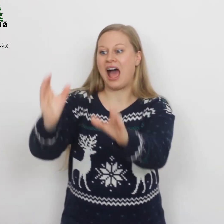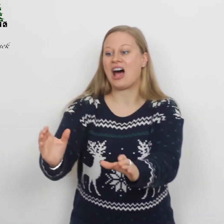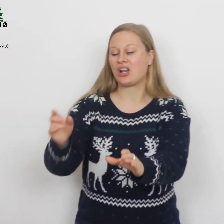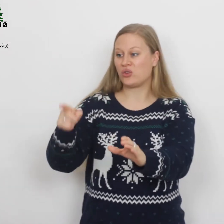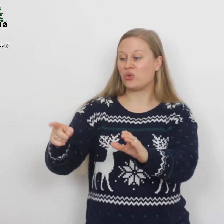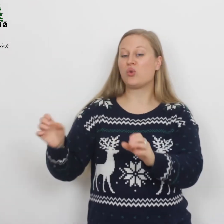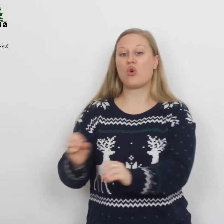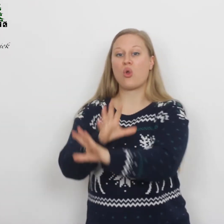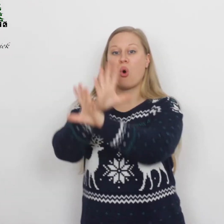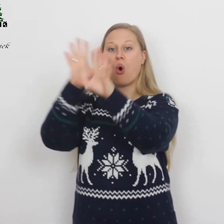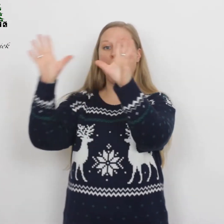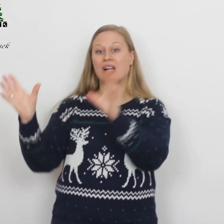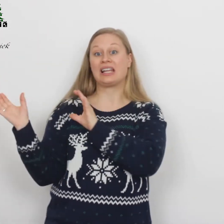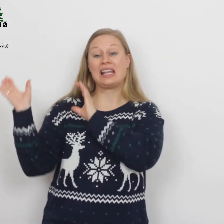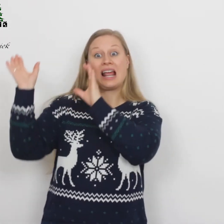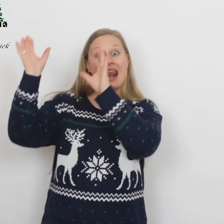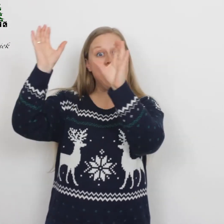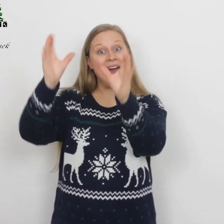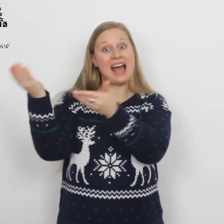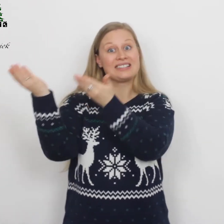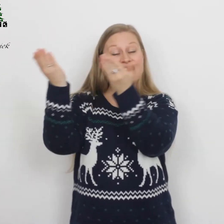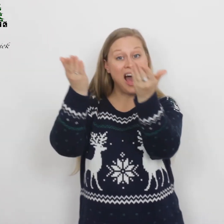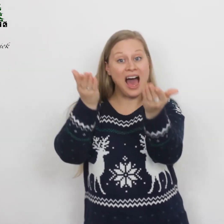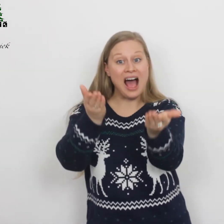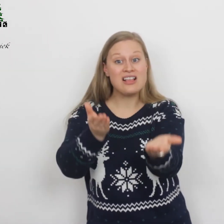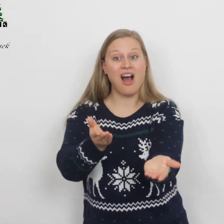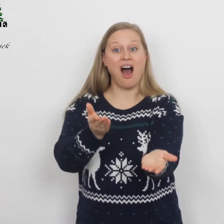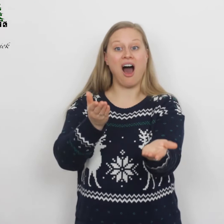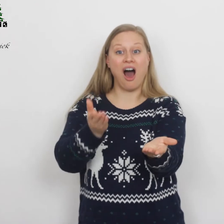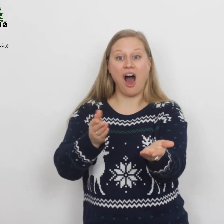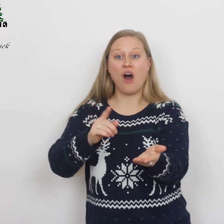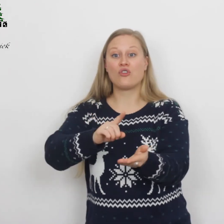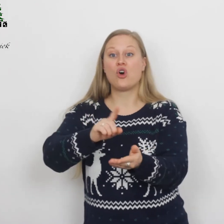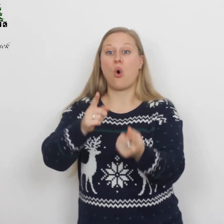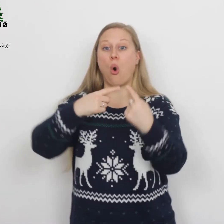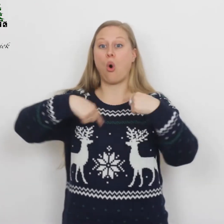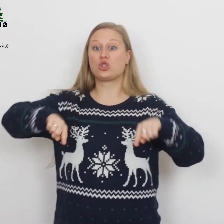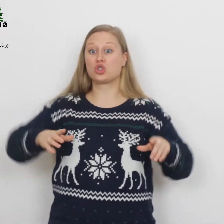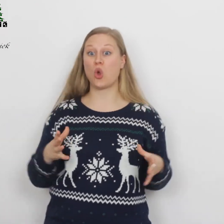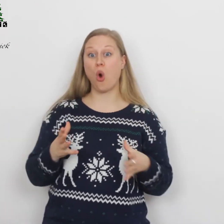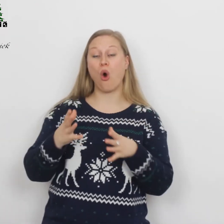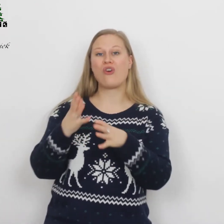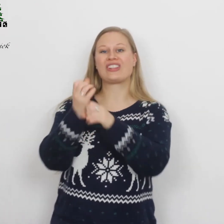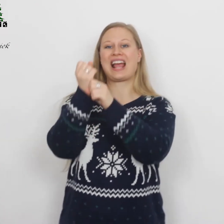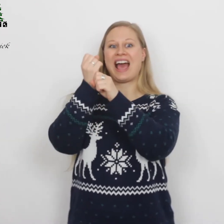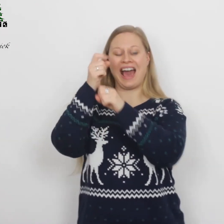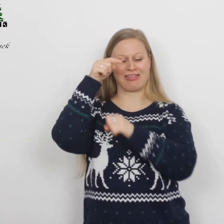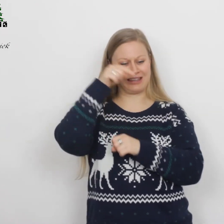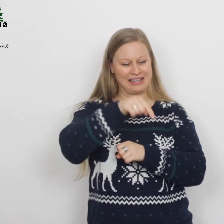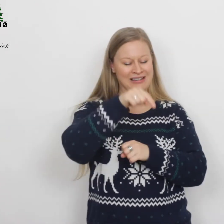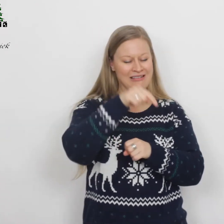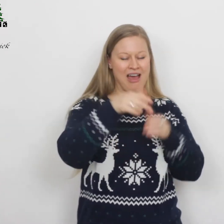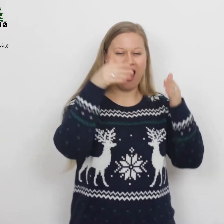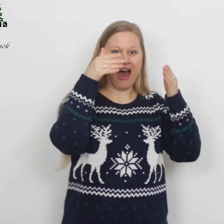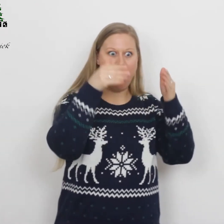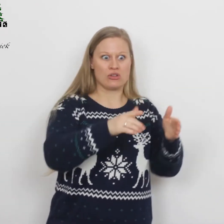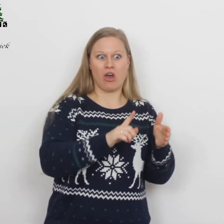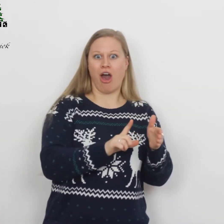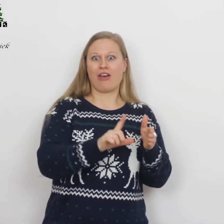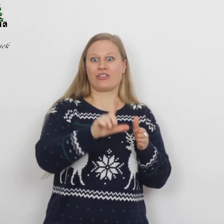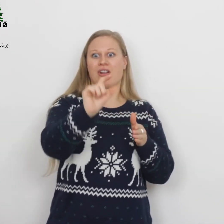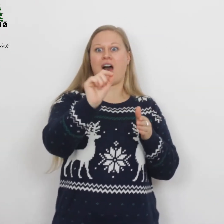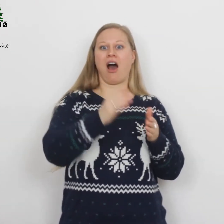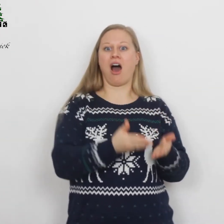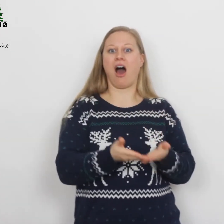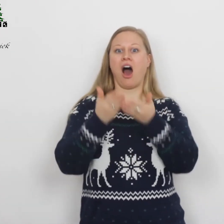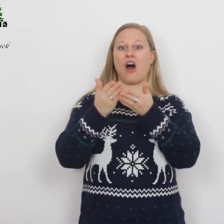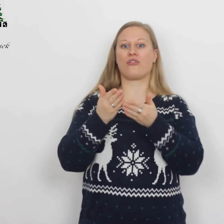al Uw glorie legt Gij af, ons tot redding uit het graf,